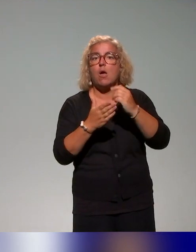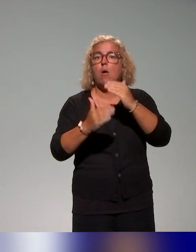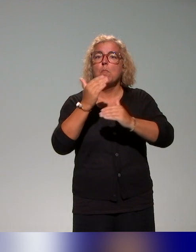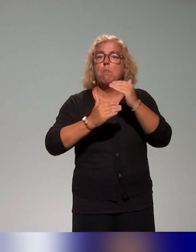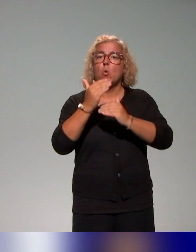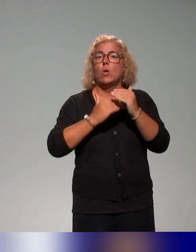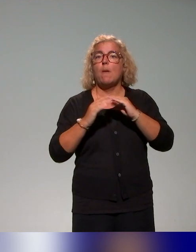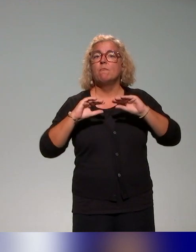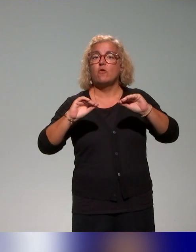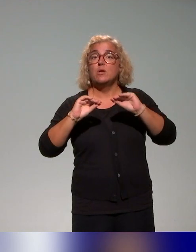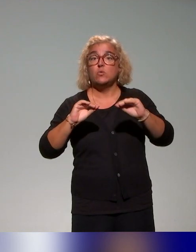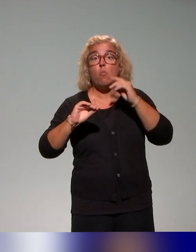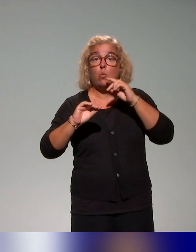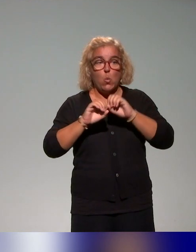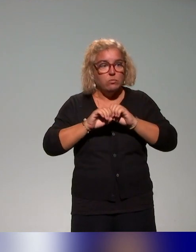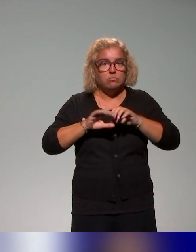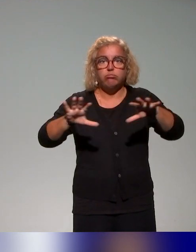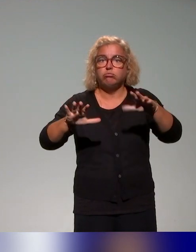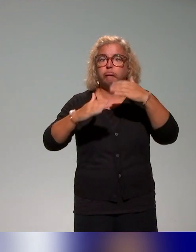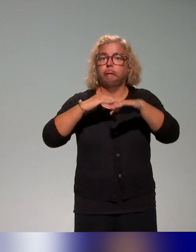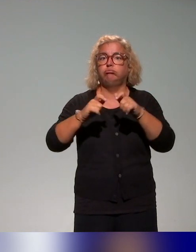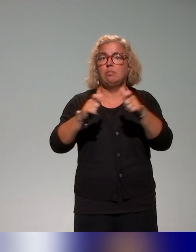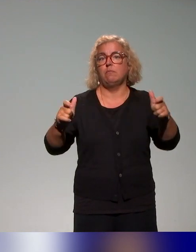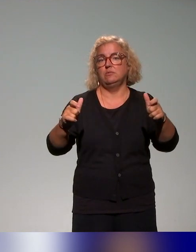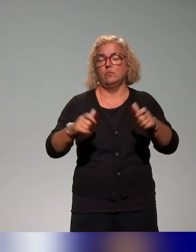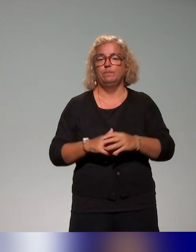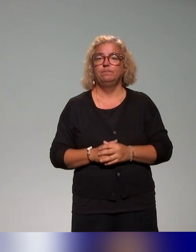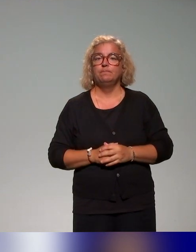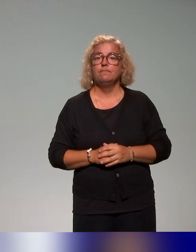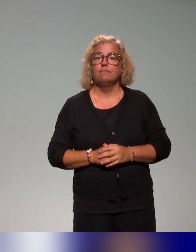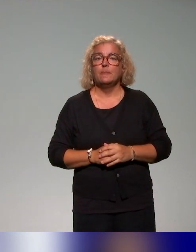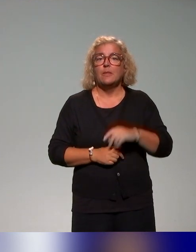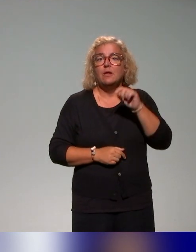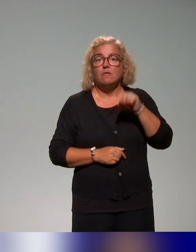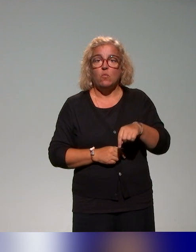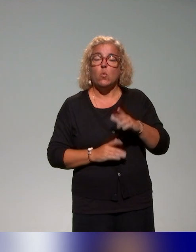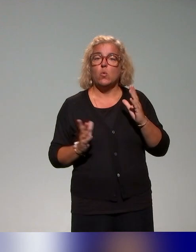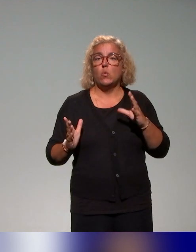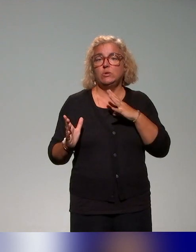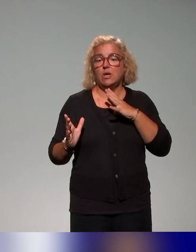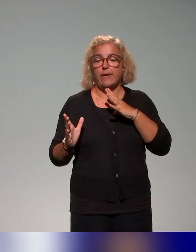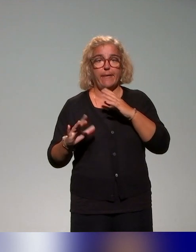le déployer dans les établissements, en ayant une dimension de formation qu'on va vous présenter, une des actions qu'on va vous présenter